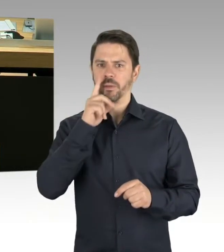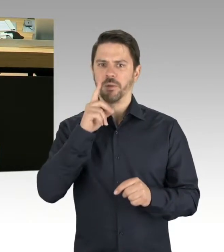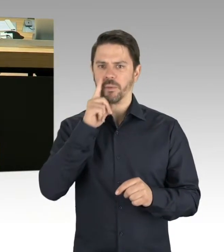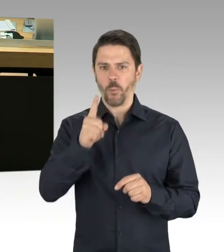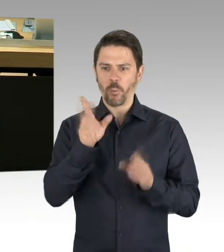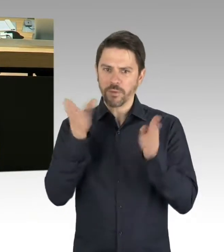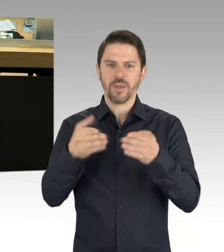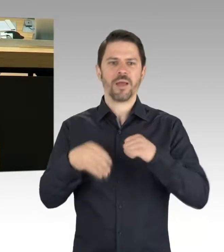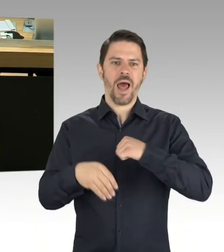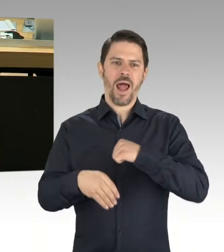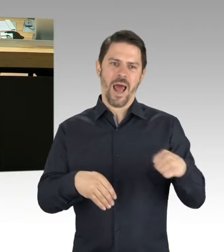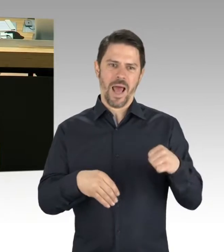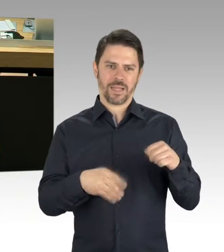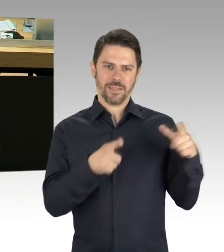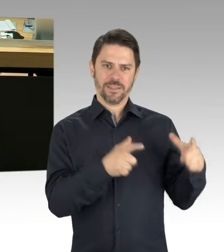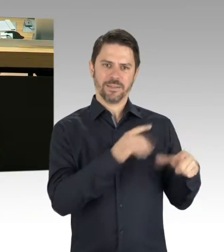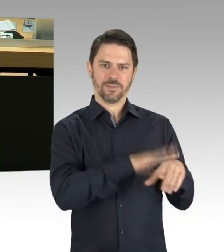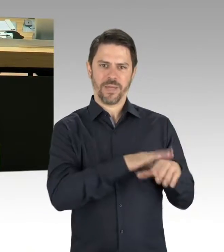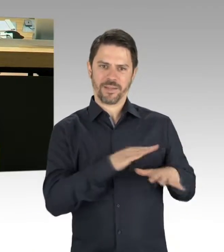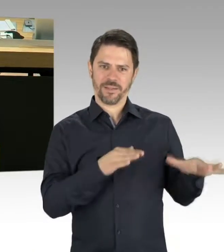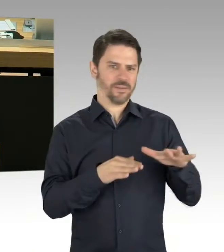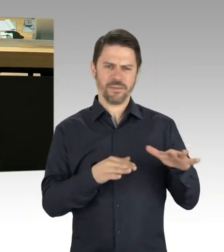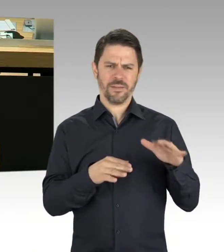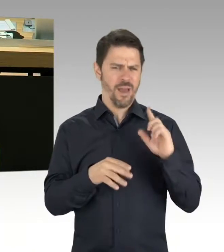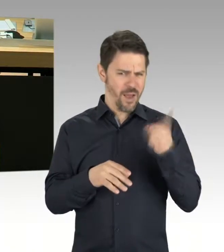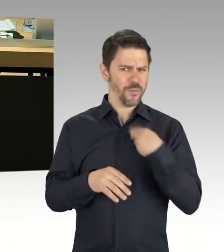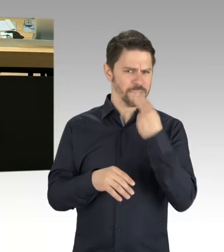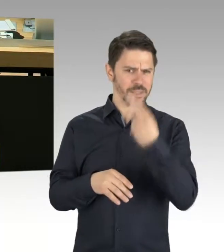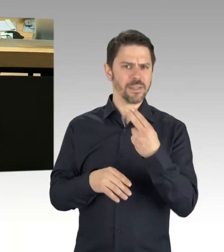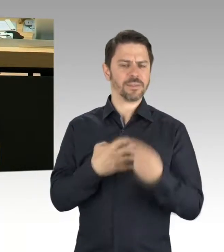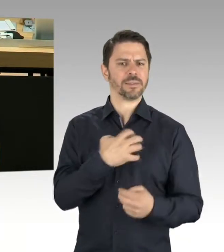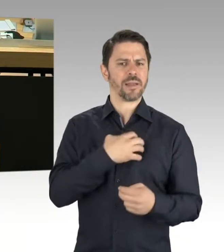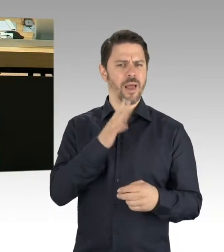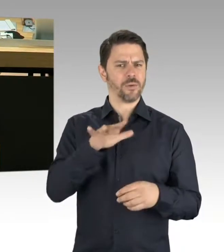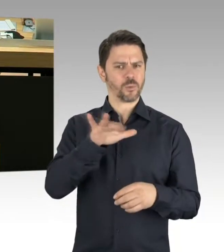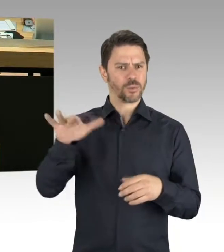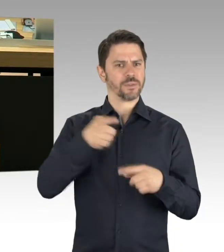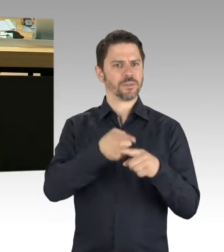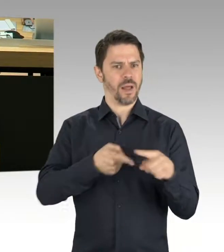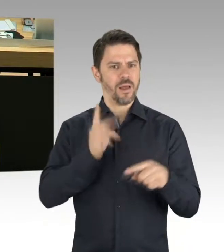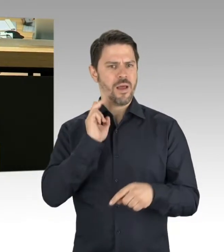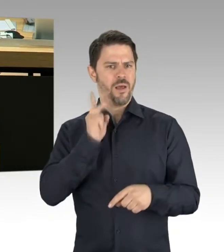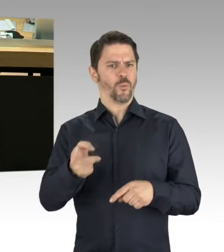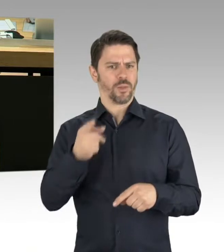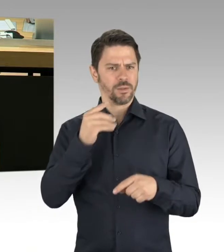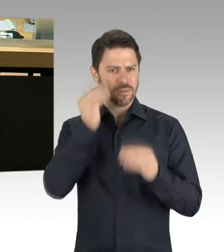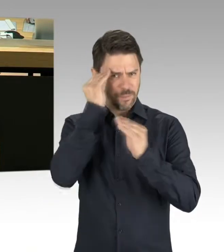eines angeblich demokratischen Sozialismus sei. Ich frage von daher den Senat: